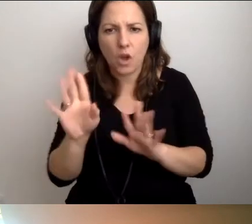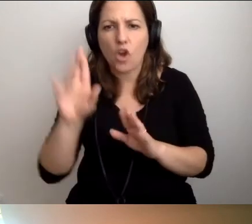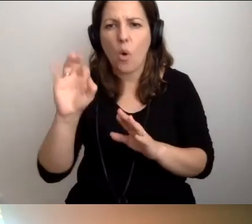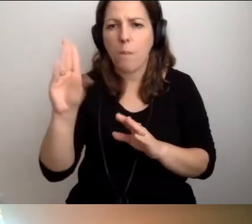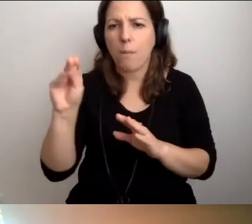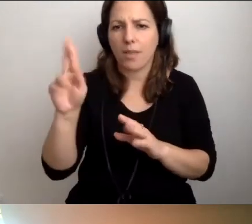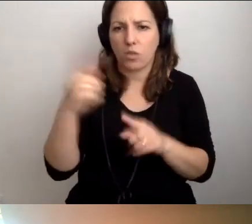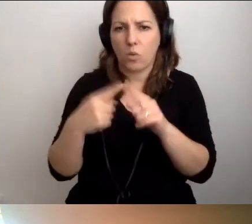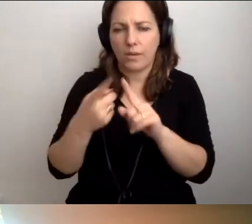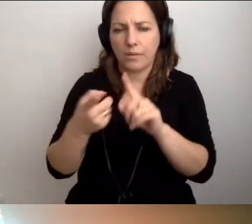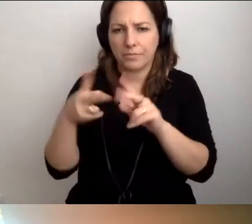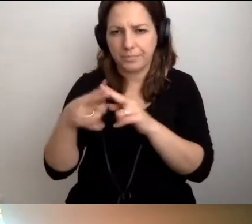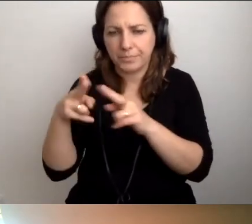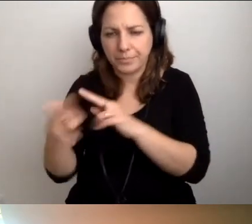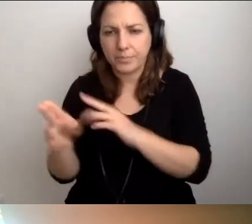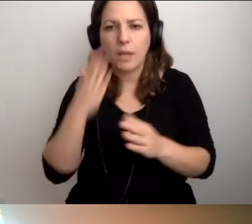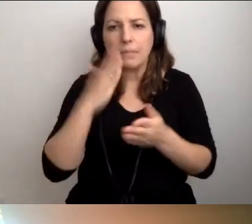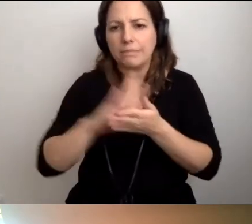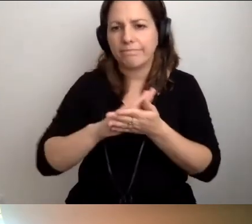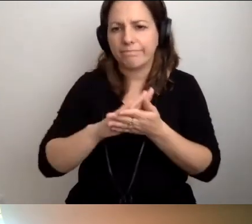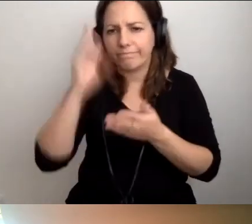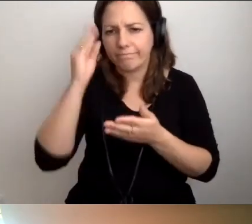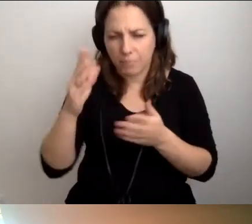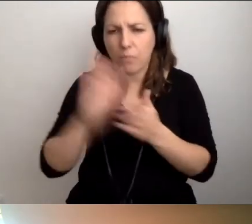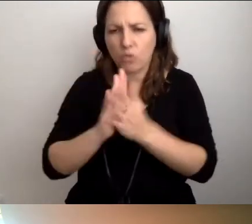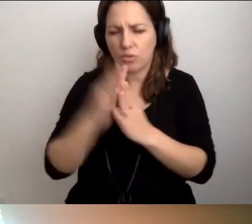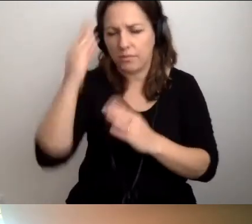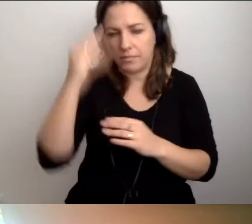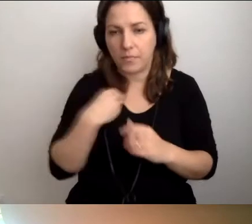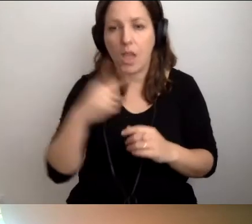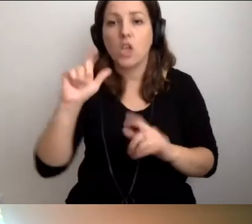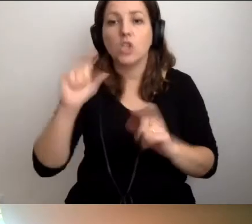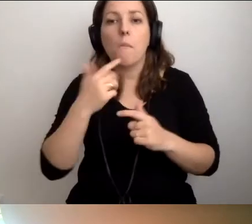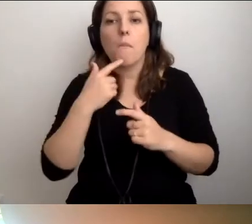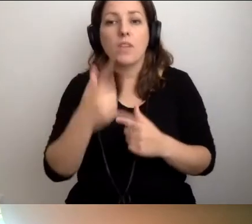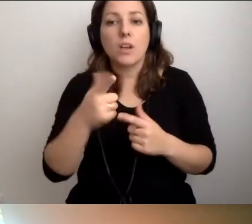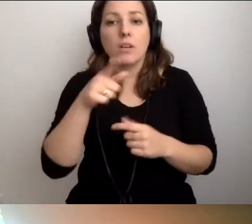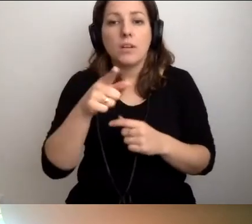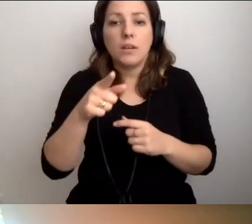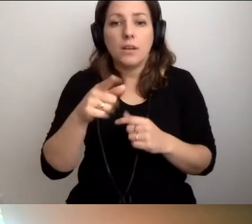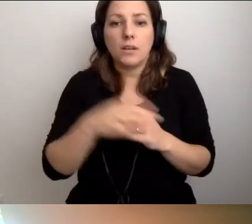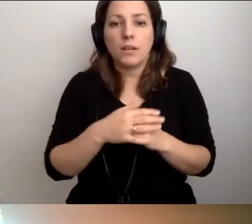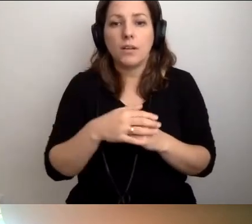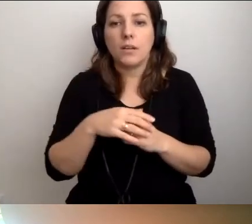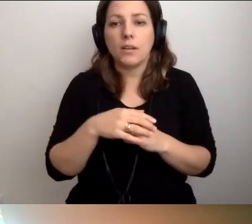Proszę mi sygnalizować. Mam nadzieję, że nie muszę powtarzać ostatnich słów.